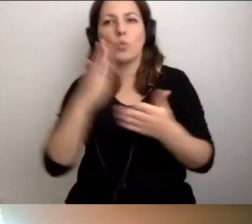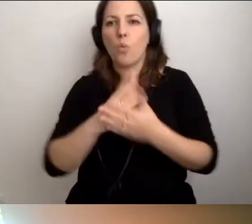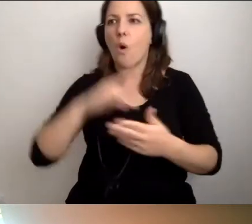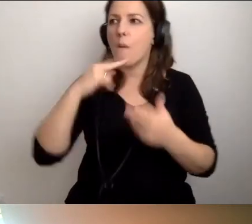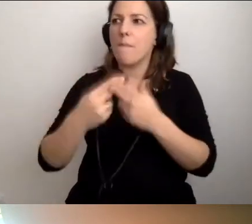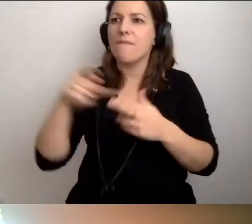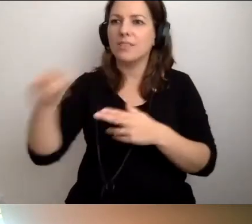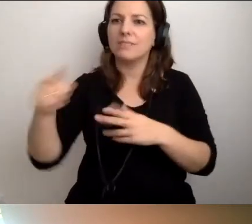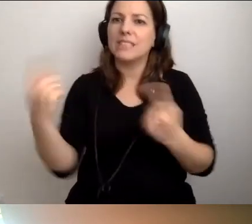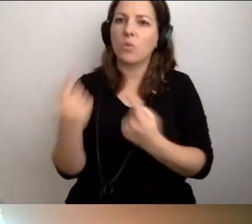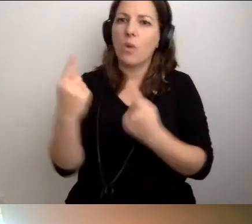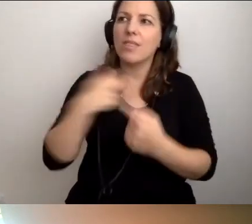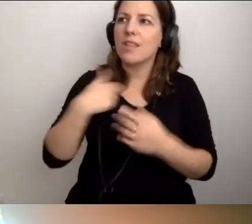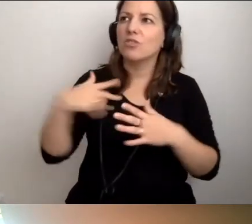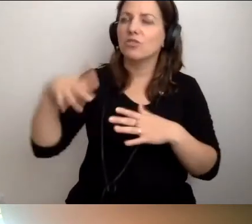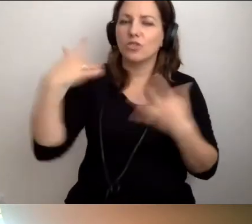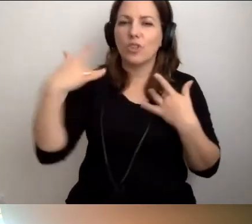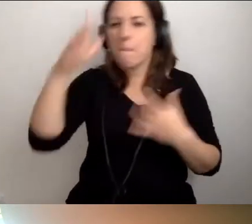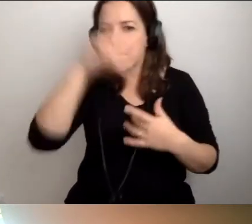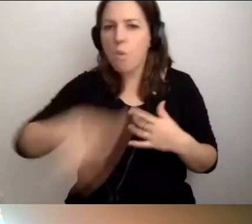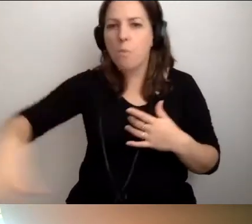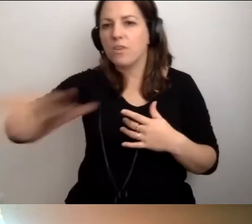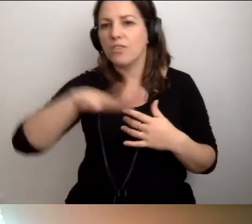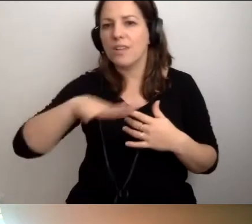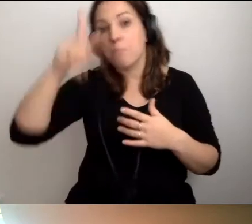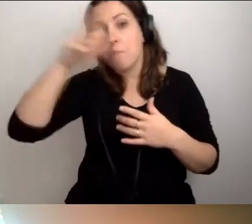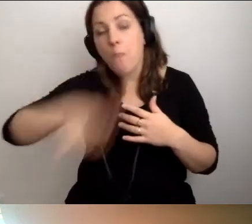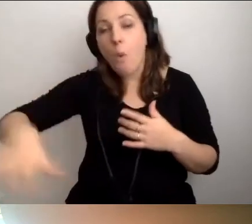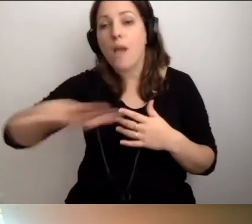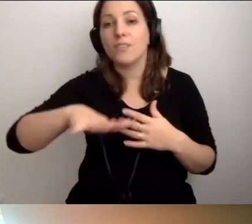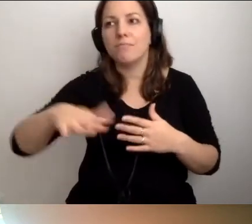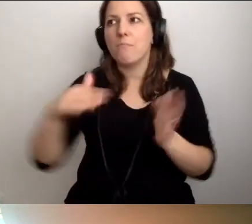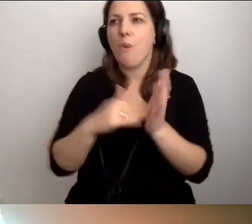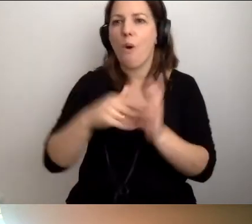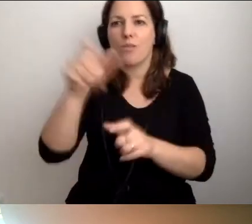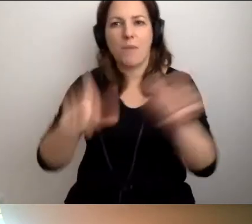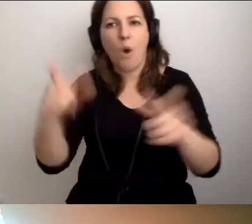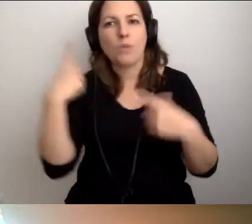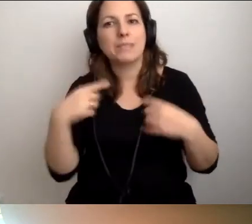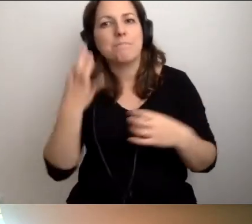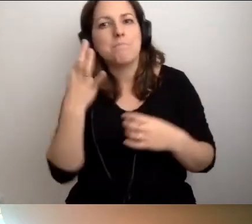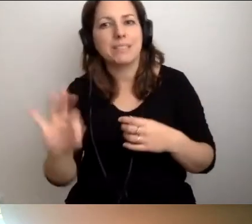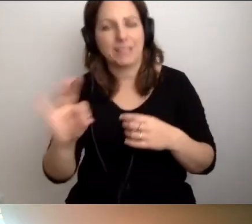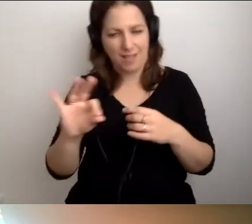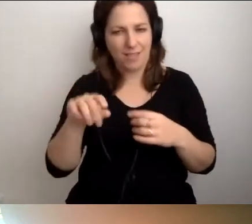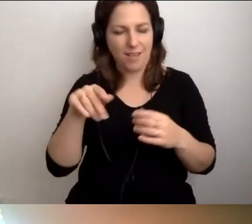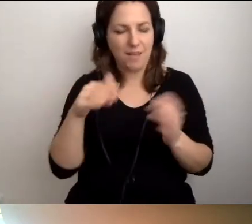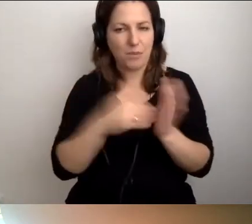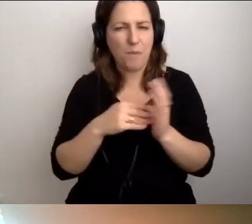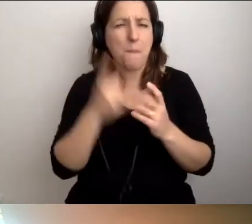w większości sytuacji życia publicznego i społecznego, na potrzeby osób ze szczególnymi potrzebami. To nie jest tak bardzo dużo.